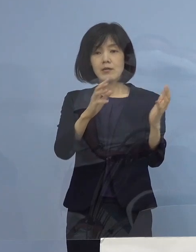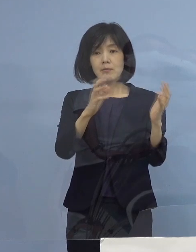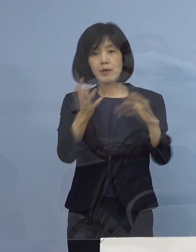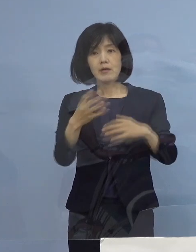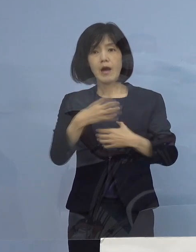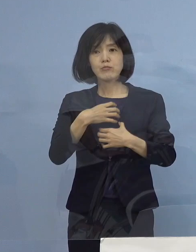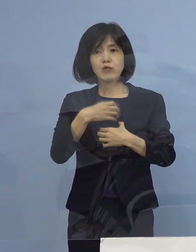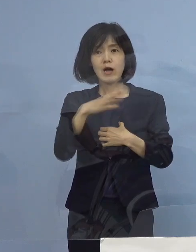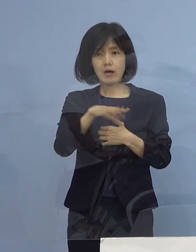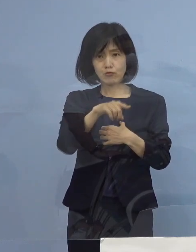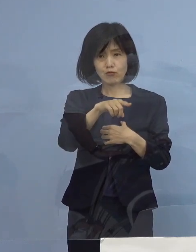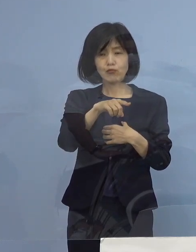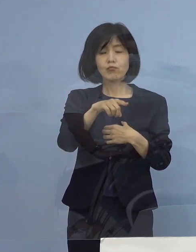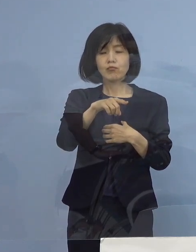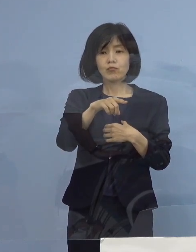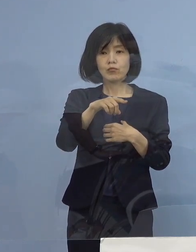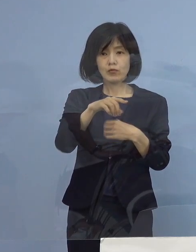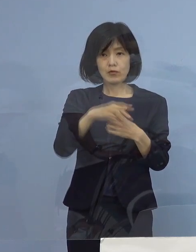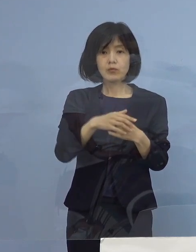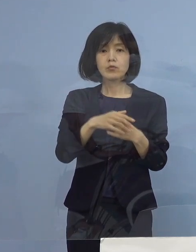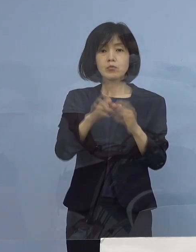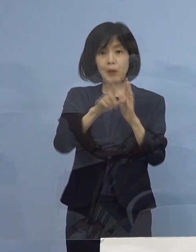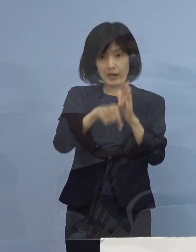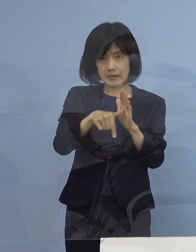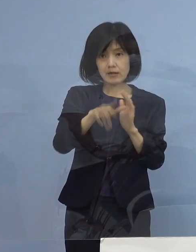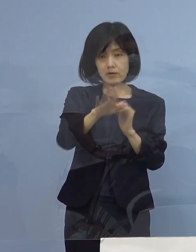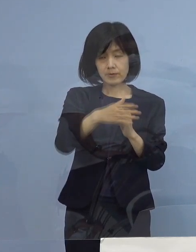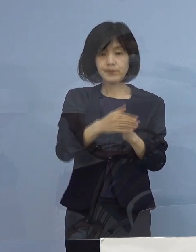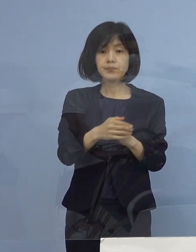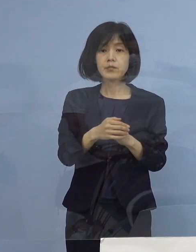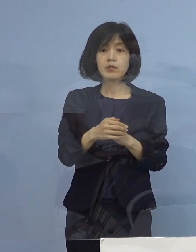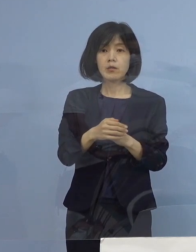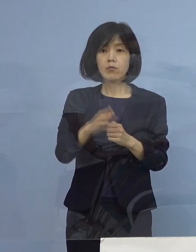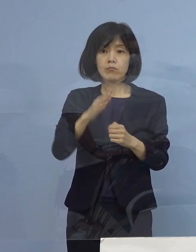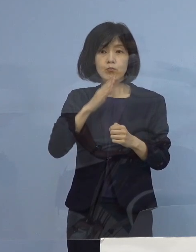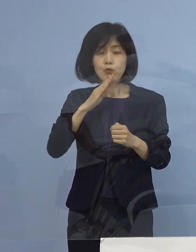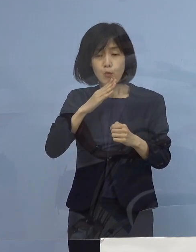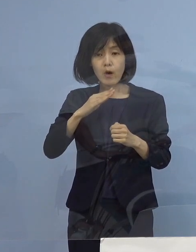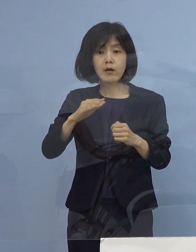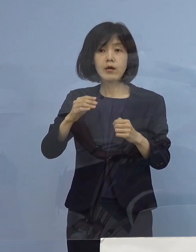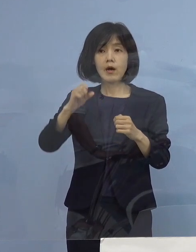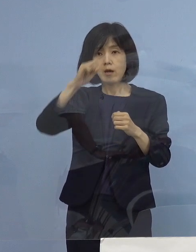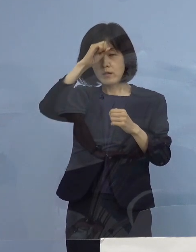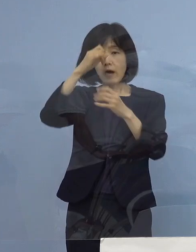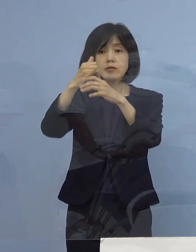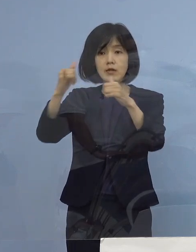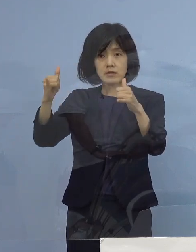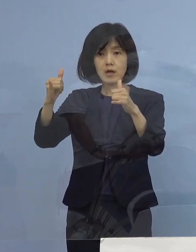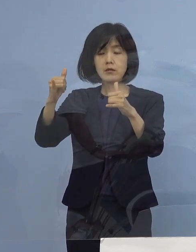規模的に間に合わない 本来はそれぞれの いわゆる患者さんの状況